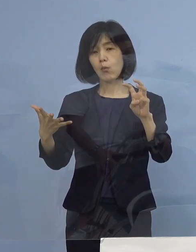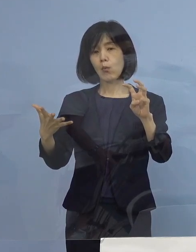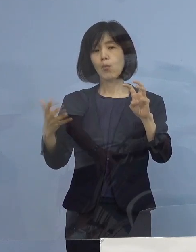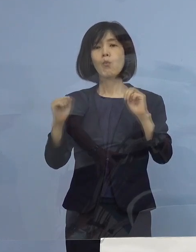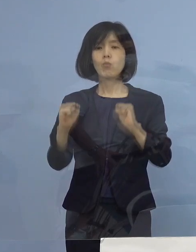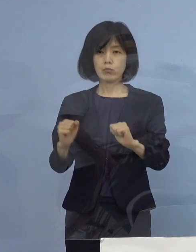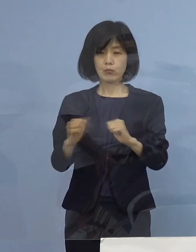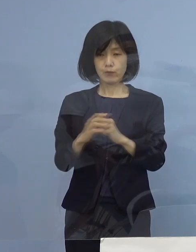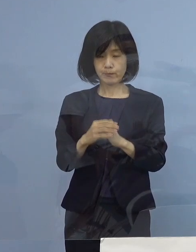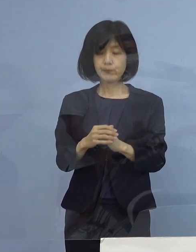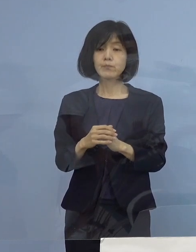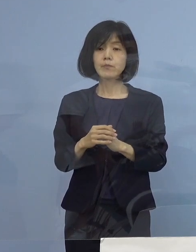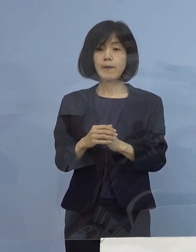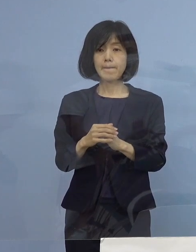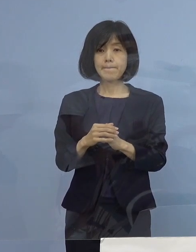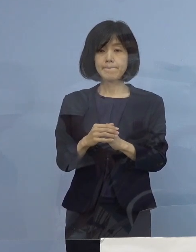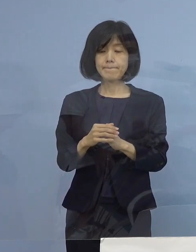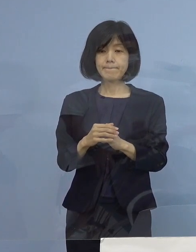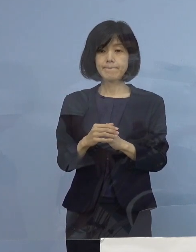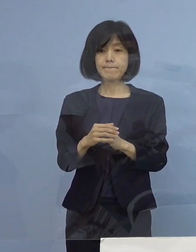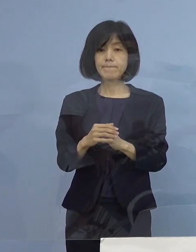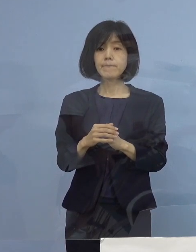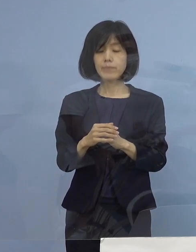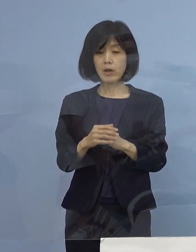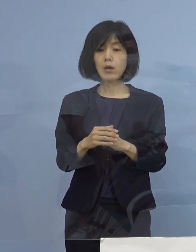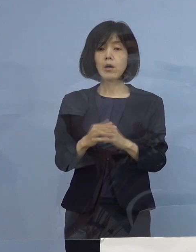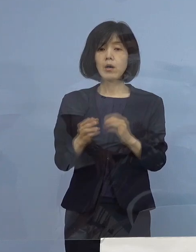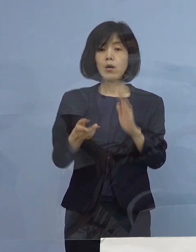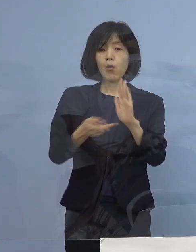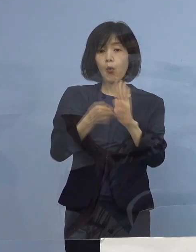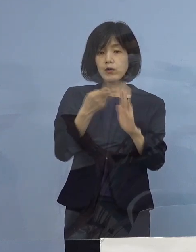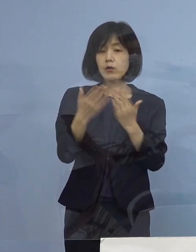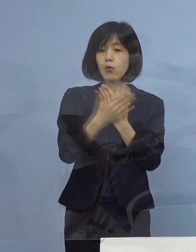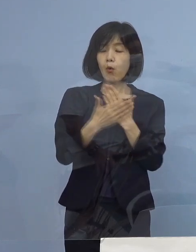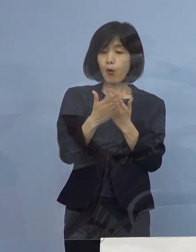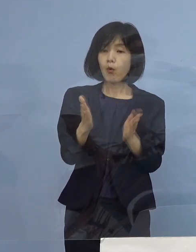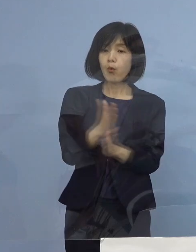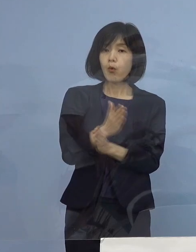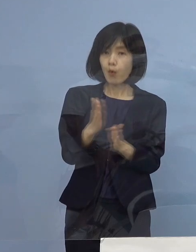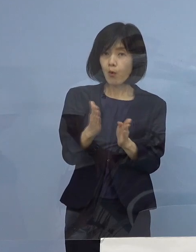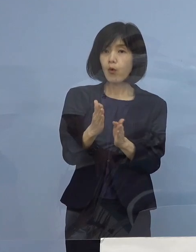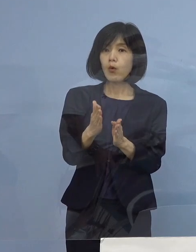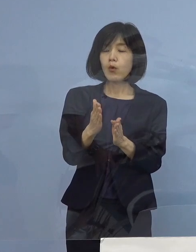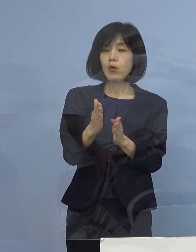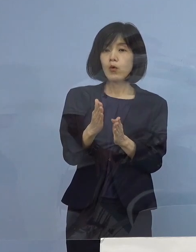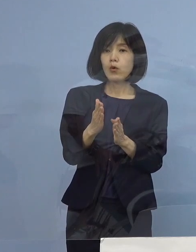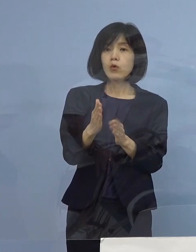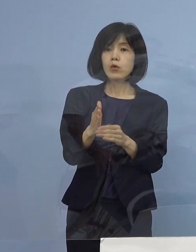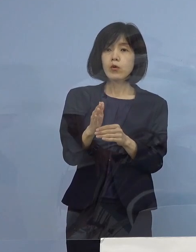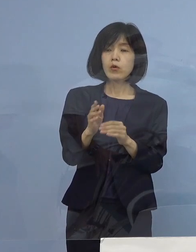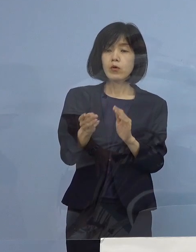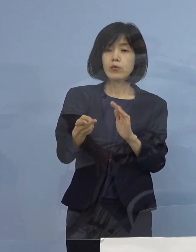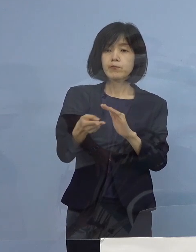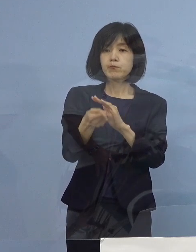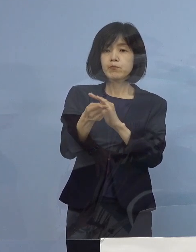ということになると、やはり この宿泊療養 それで多くが今も無症状か軽症ですね